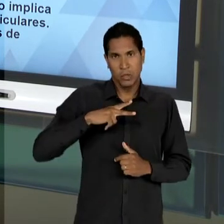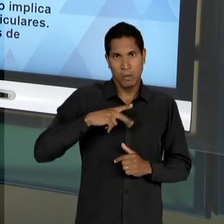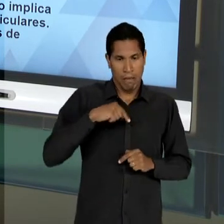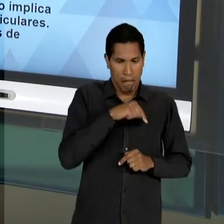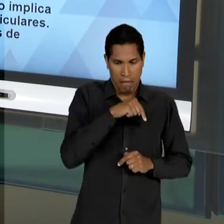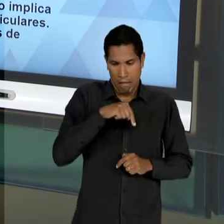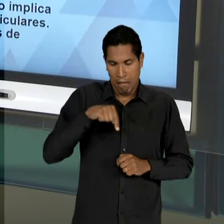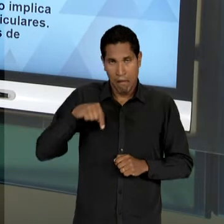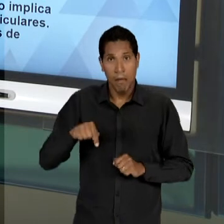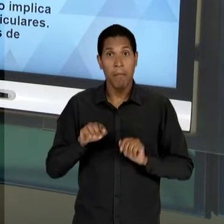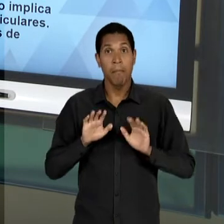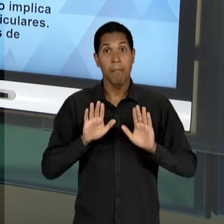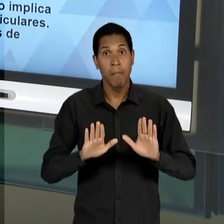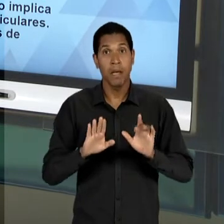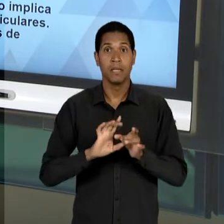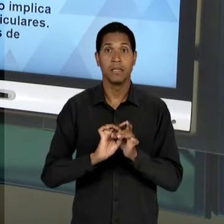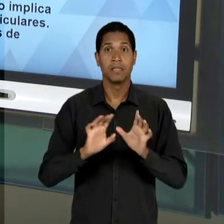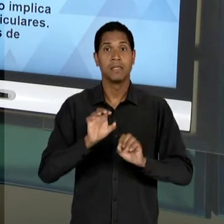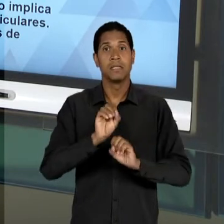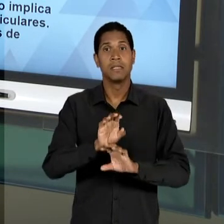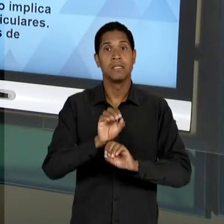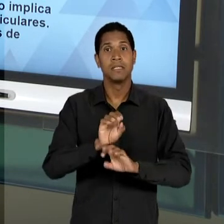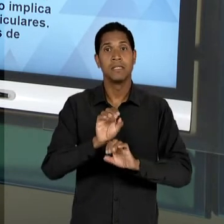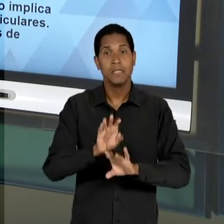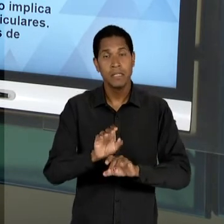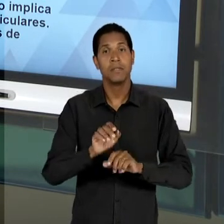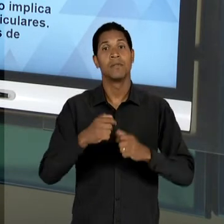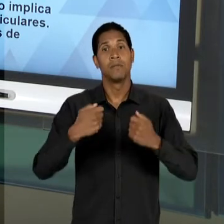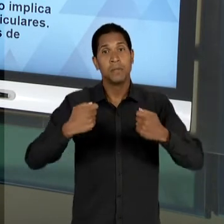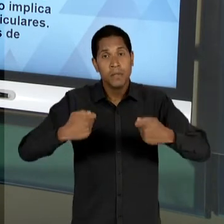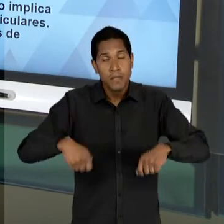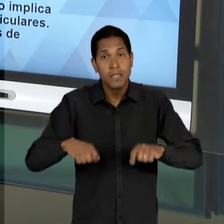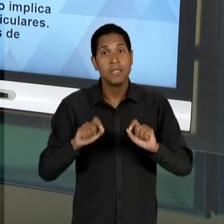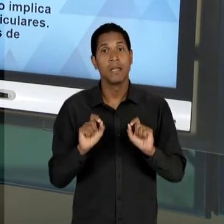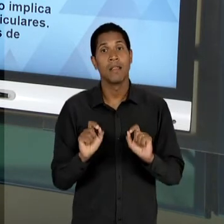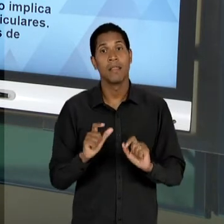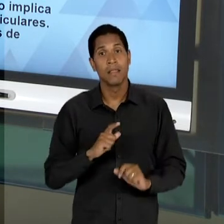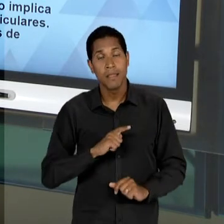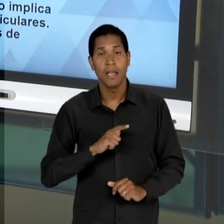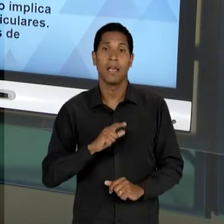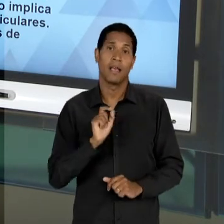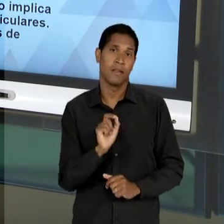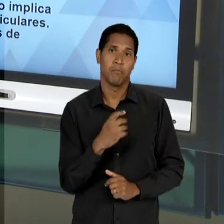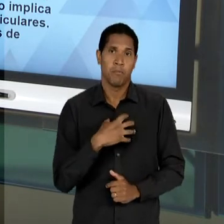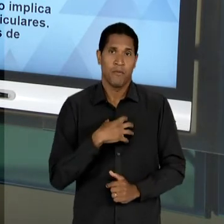PARTICULARES, MAS SIM, À LIBERDADE DE ENSINO ELA RECAIRIA DE UMA MANEIRA GENUÍNA EM TORNO DE UMA